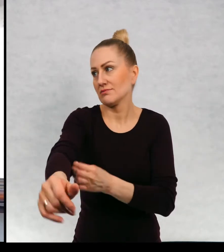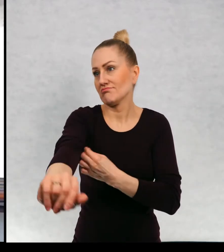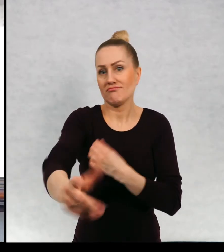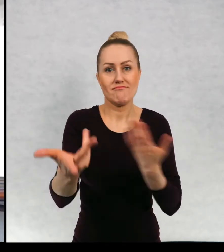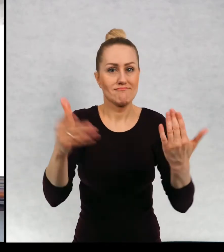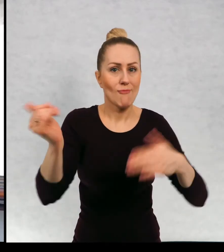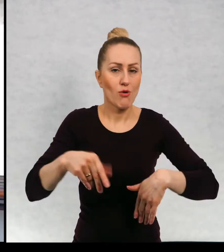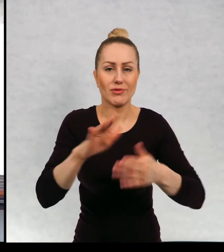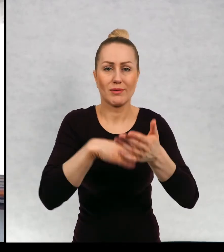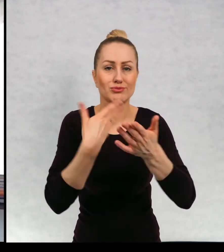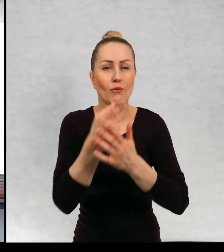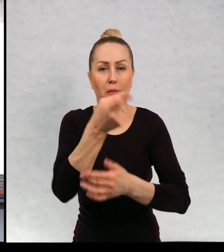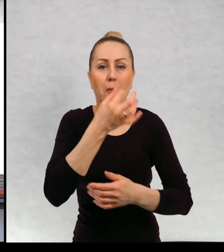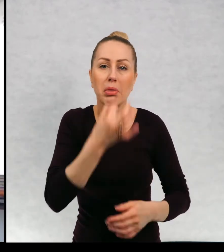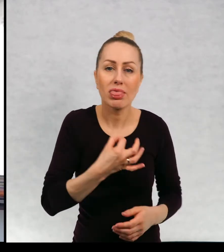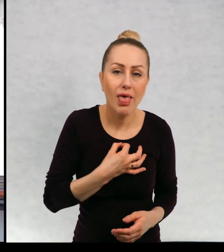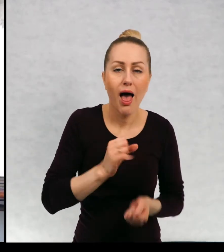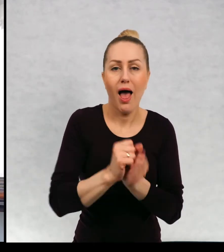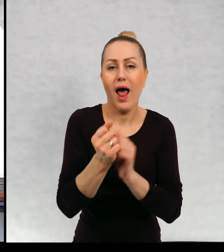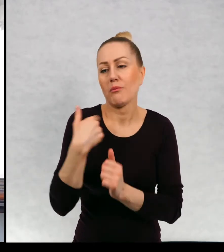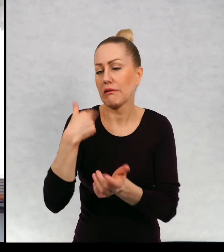pytanie, może być fragment artykułu